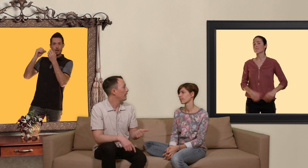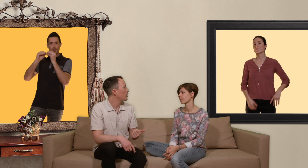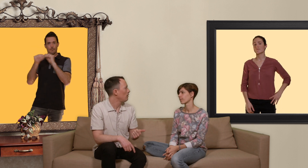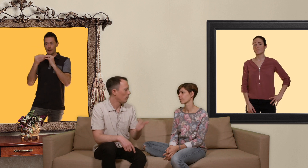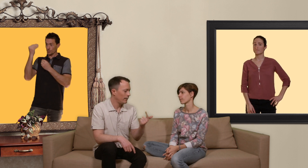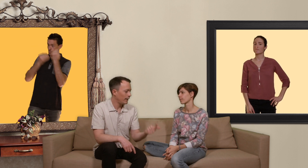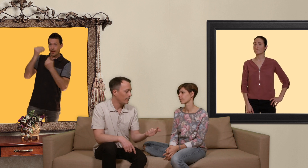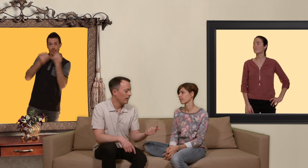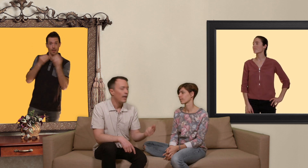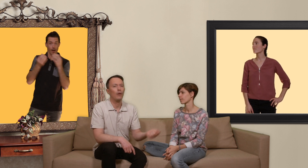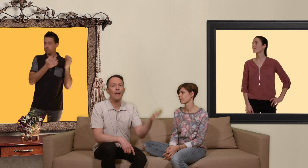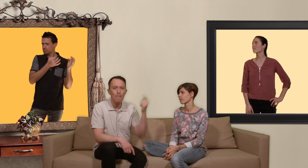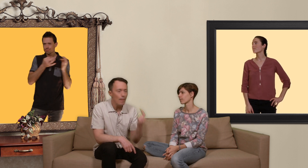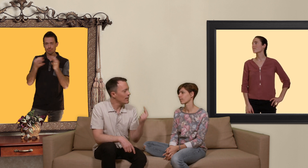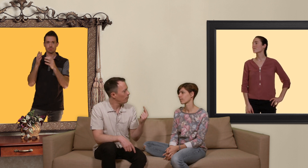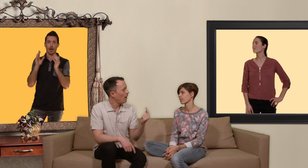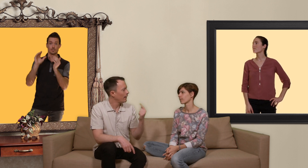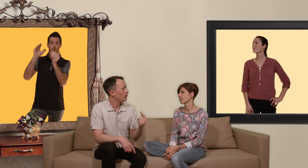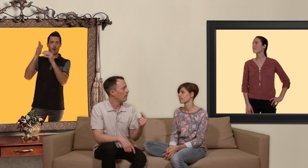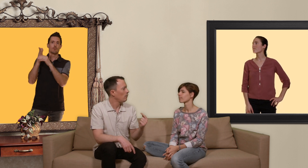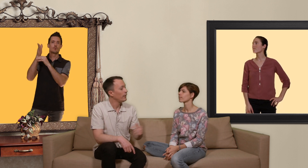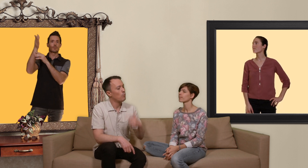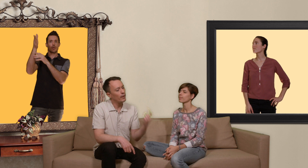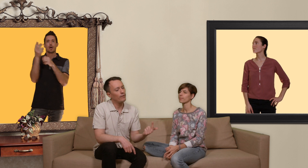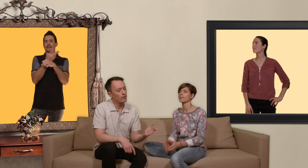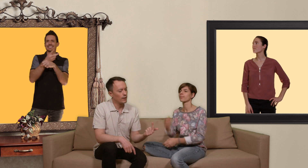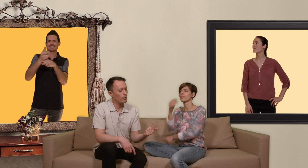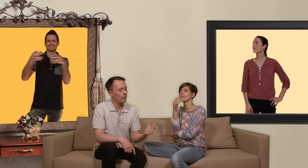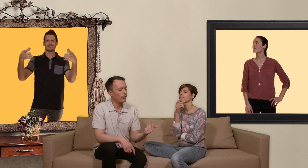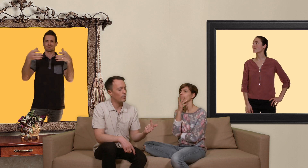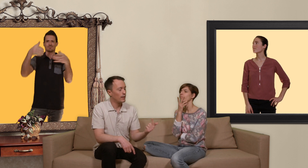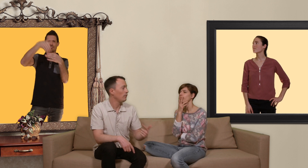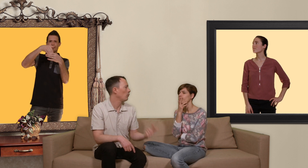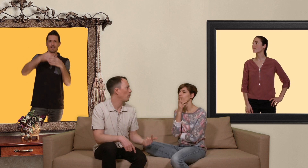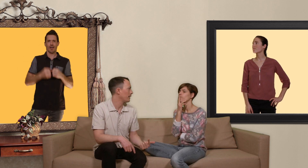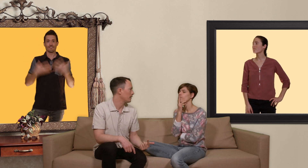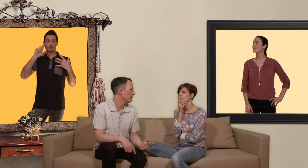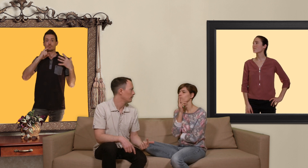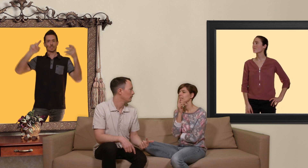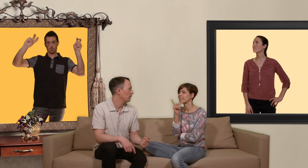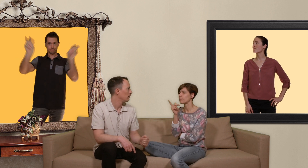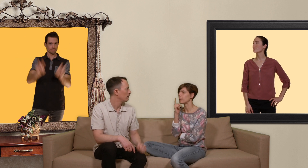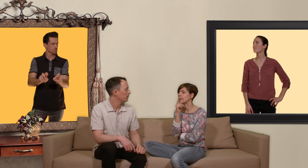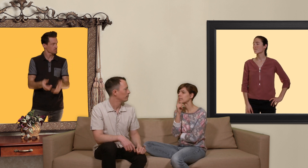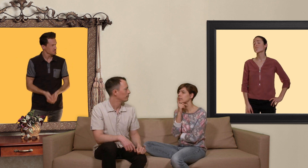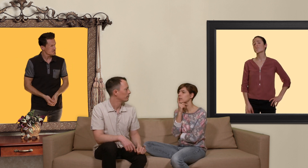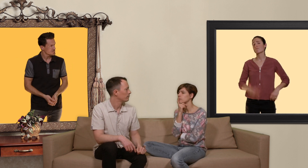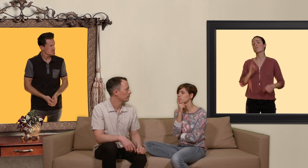cas échéant on est traité et on a même l'espoir qu'avec le temps on ait moins d'infections sexuellement transmissibles dans les groupes à risque c'est pas mal ça